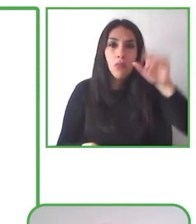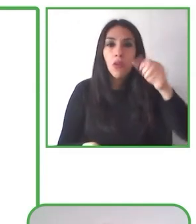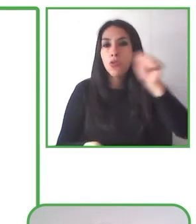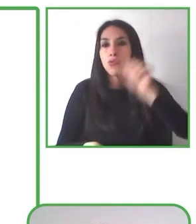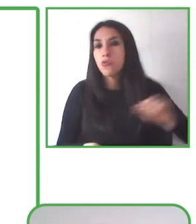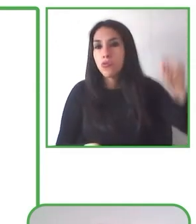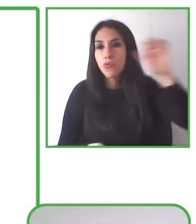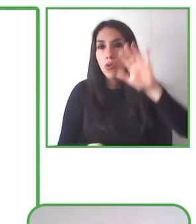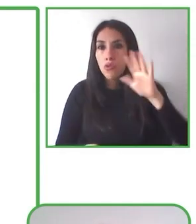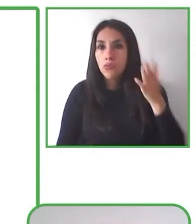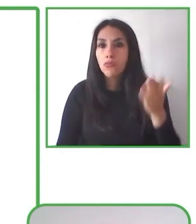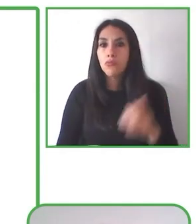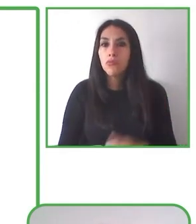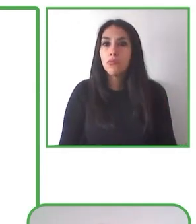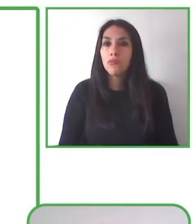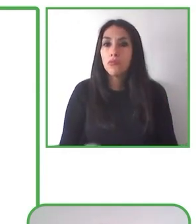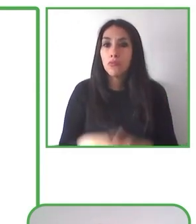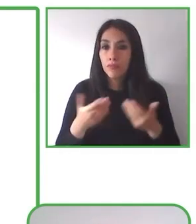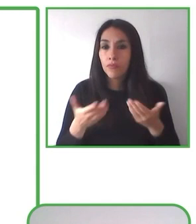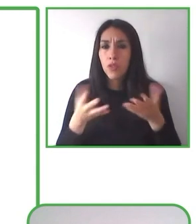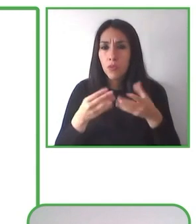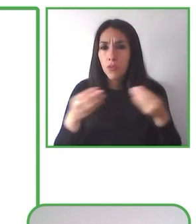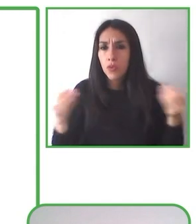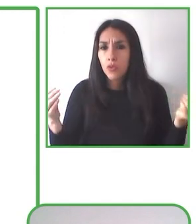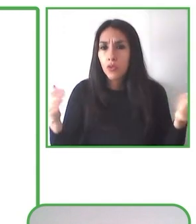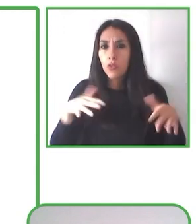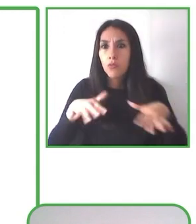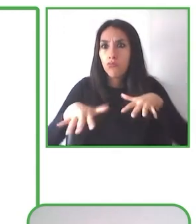poder ofrecer esta experiencia turística a las personas que los visiten.